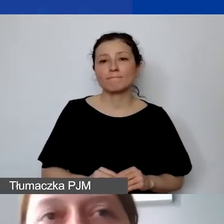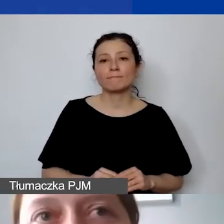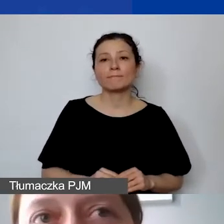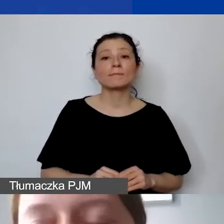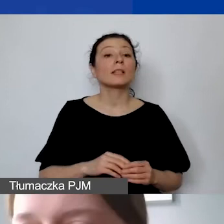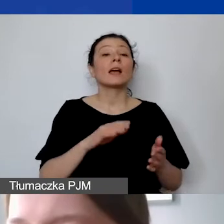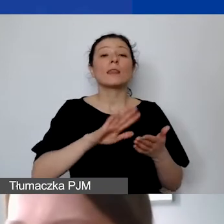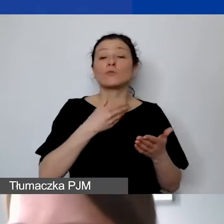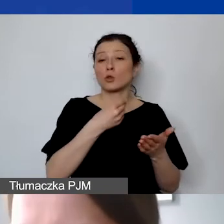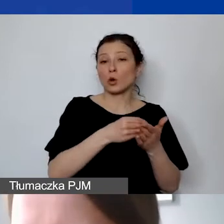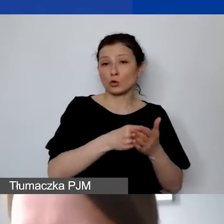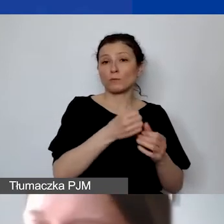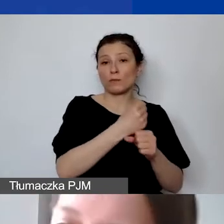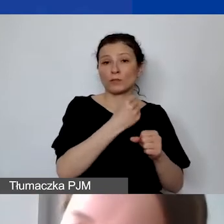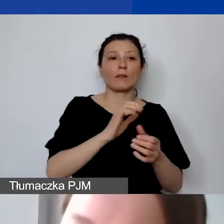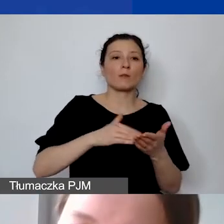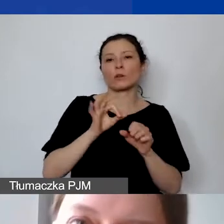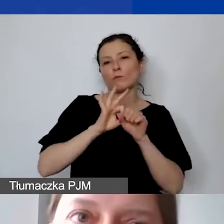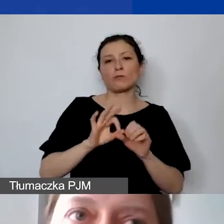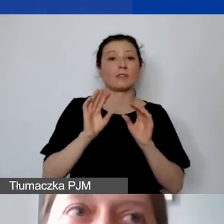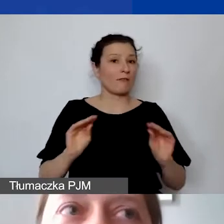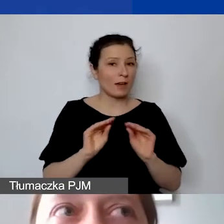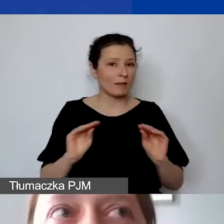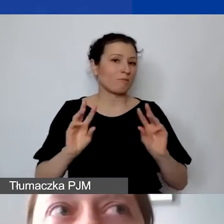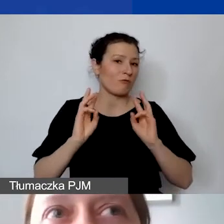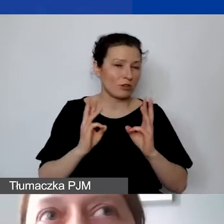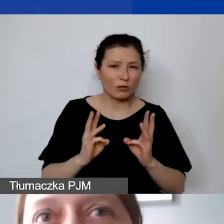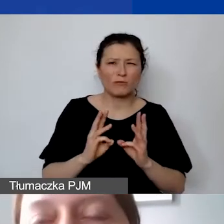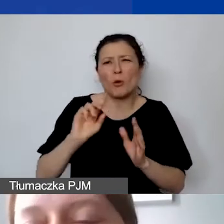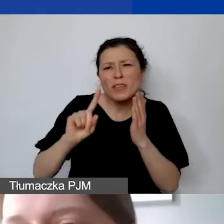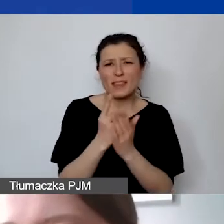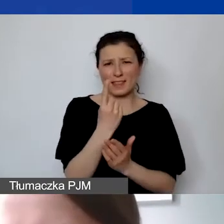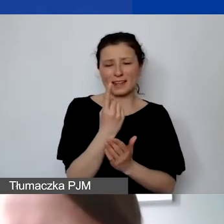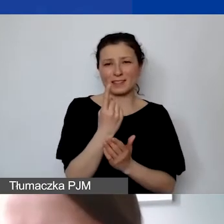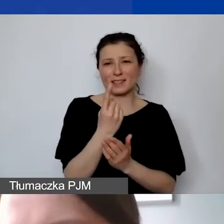np. przeprowadzenie warsztatów, które są jednorazowe, albo nawet jeżeli to będzie działanie cykliczne,